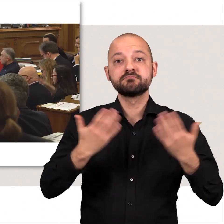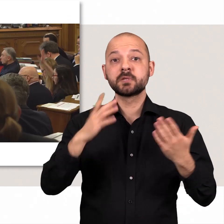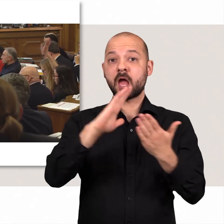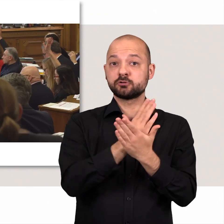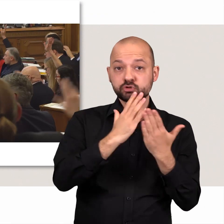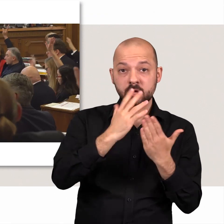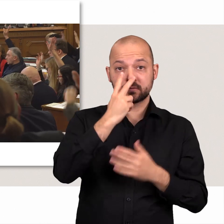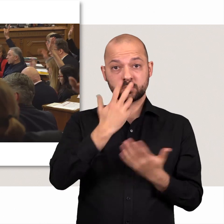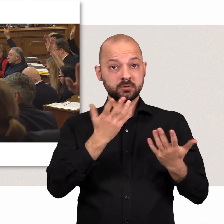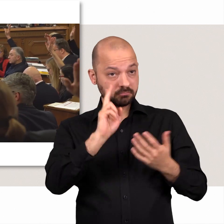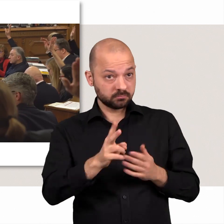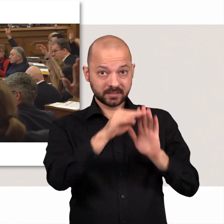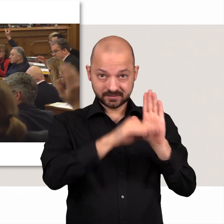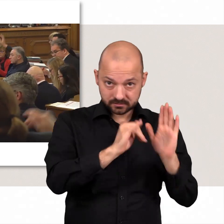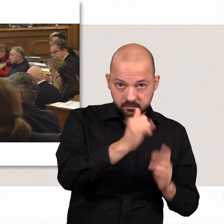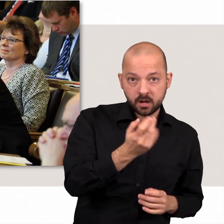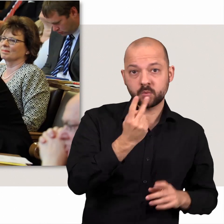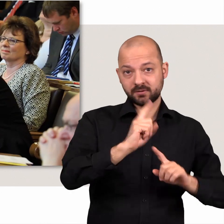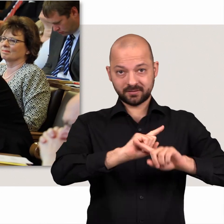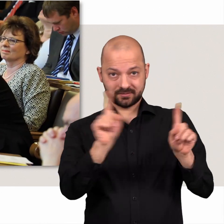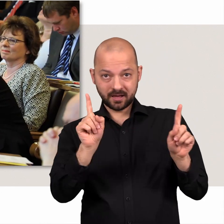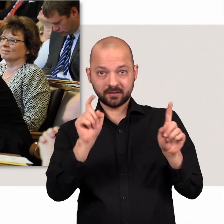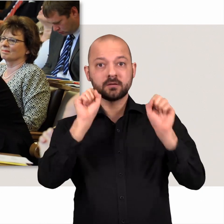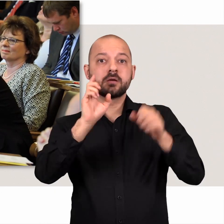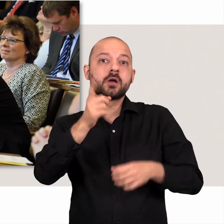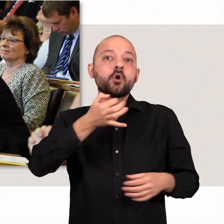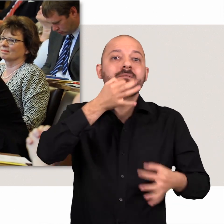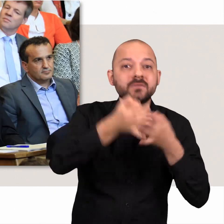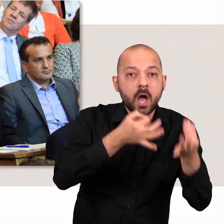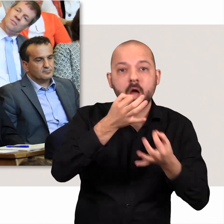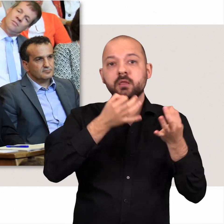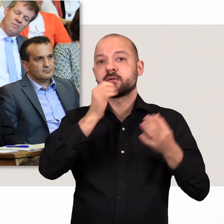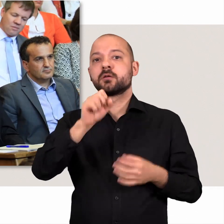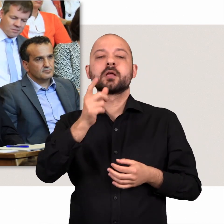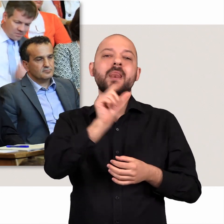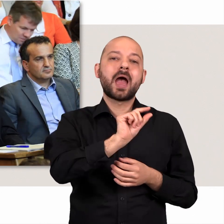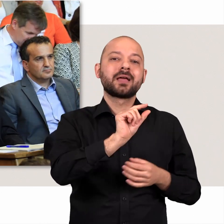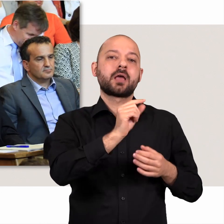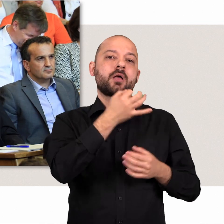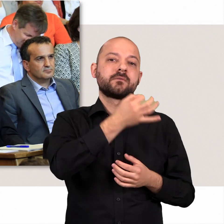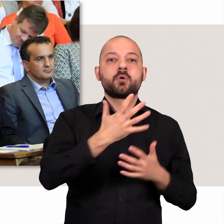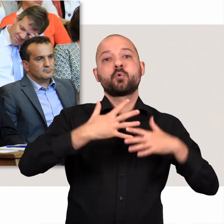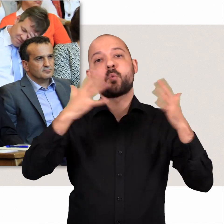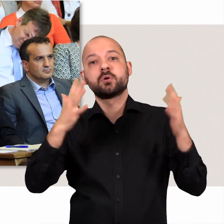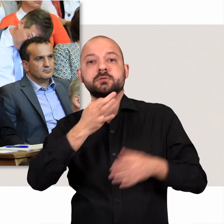Neben der Entscheidung darüber, was Gesetz wird und was nicht, können Fragen, sogenannte kleine und große Anfragen, gestellt werden.